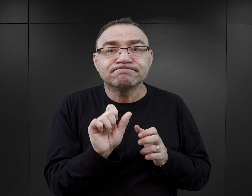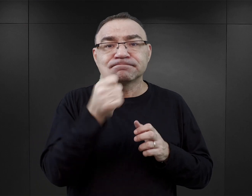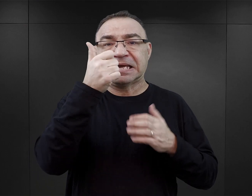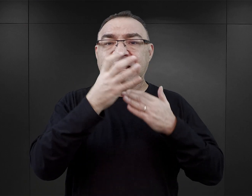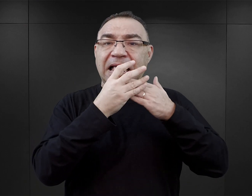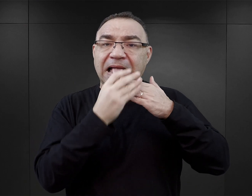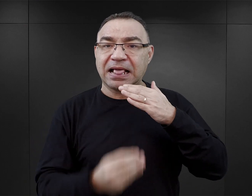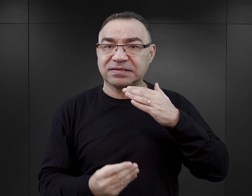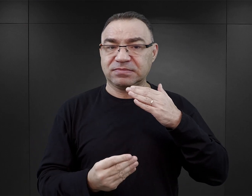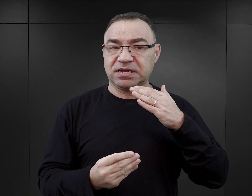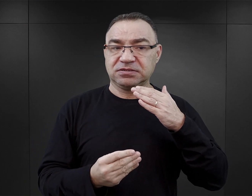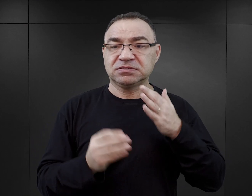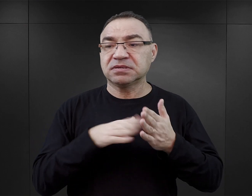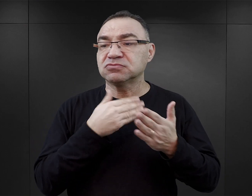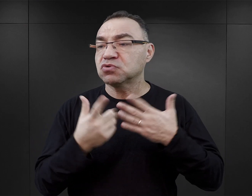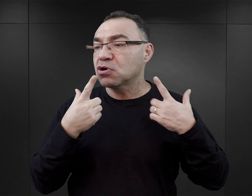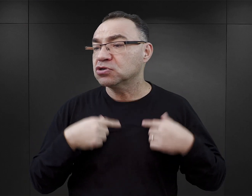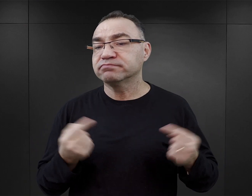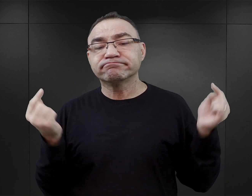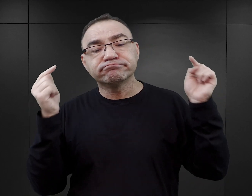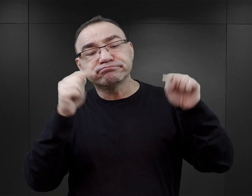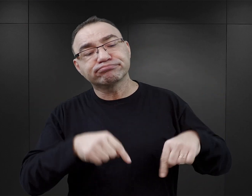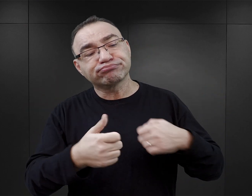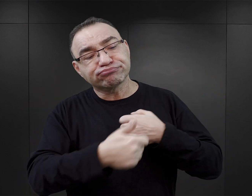przez osoby, które przybyły tutaj na teren obozu dokumentować zbrodnie.